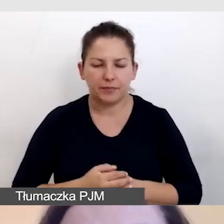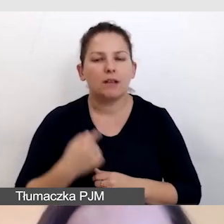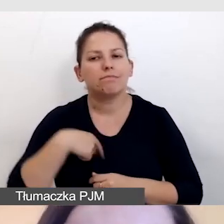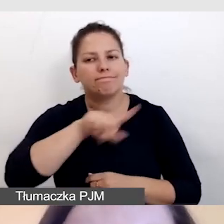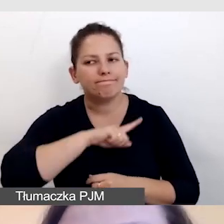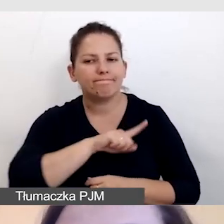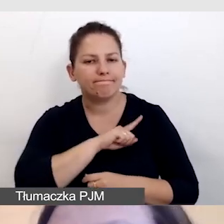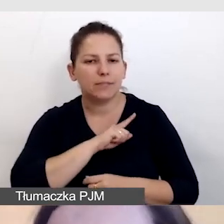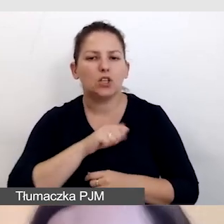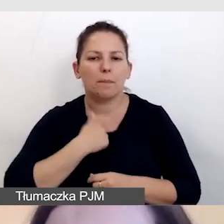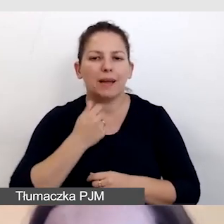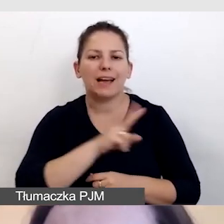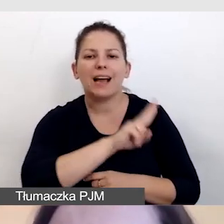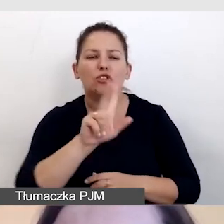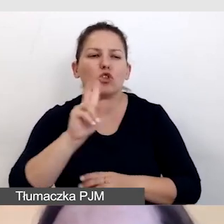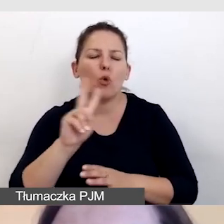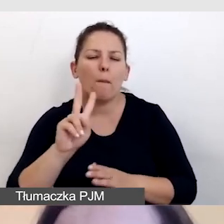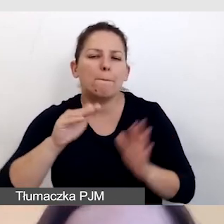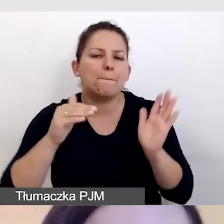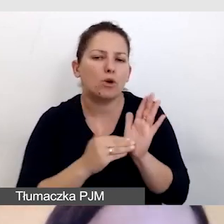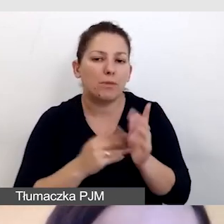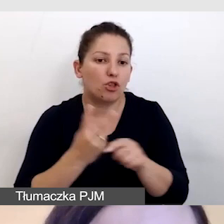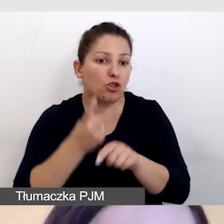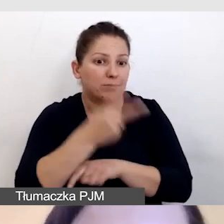by każdy, kto potrzebuje dostępu do naszej informacji,